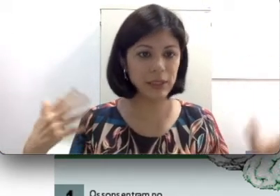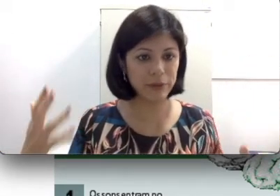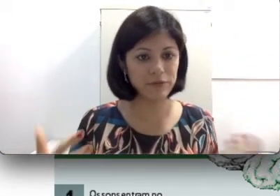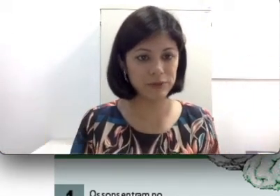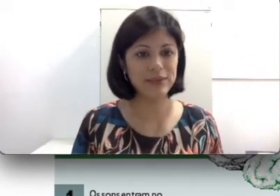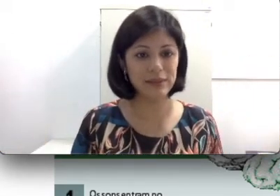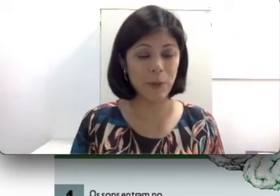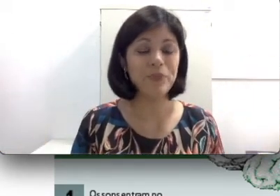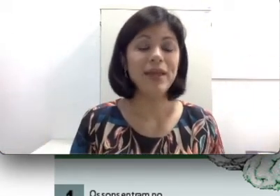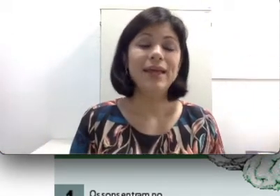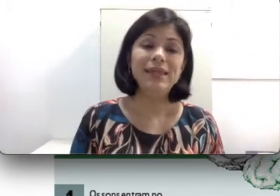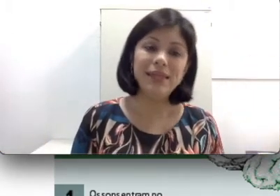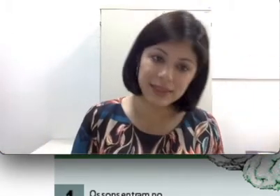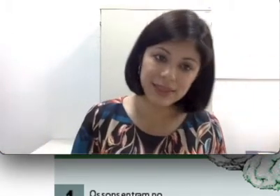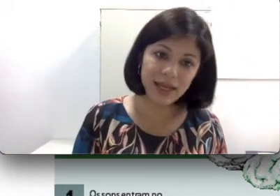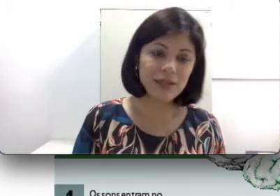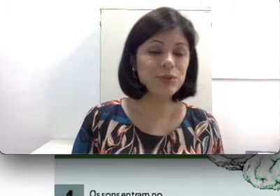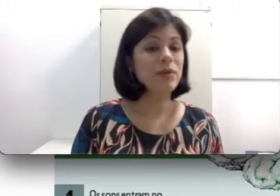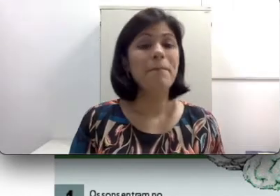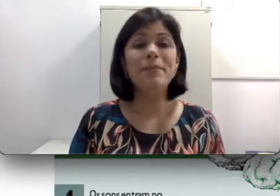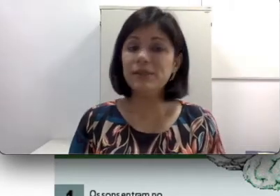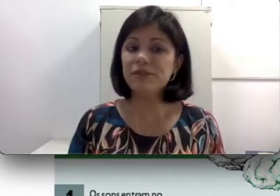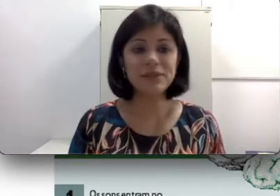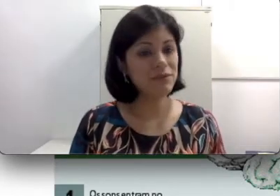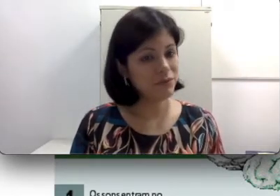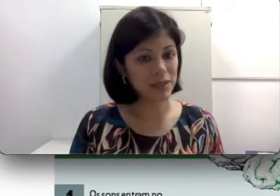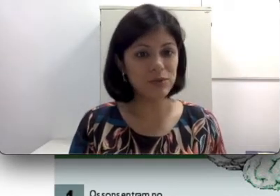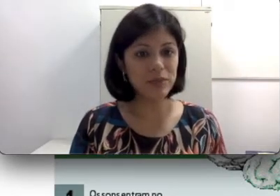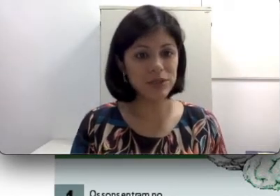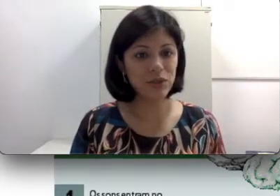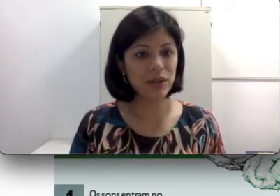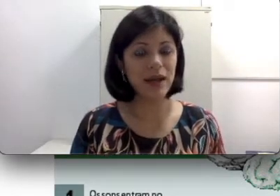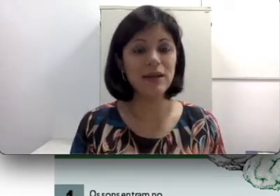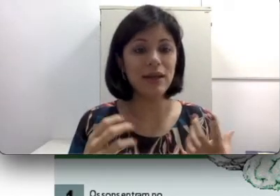nervoso central. Nesse caso, mesmo que você faça o implante coclear, não é o problema